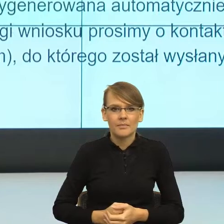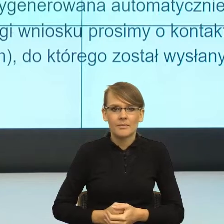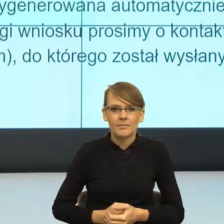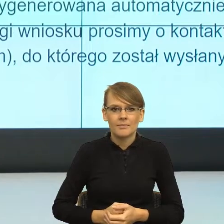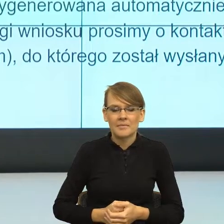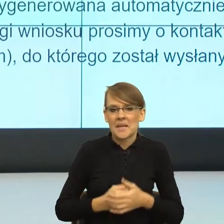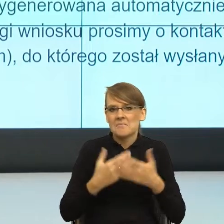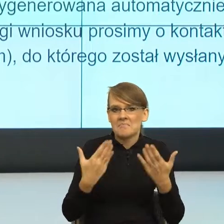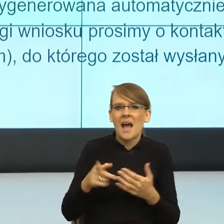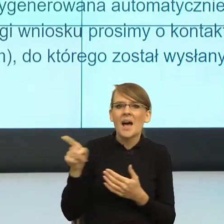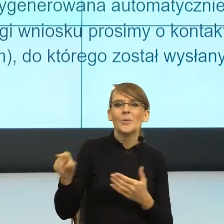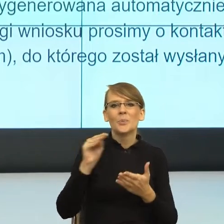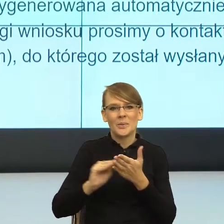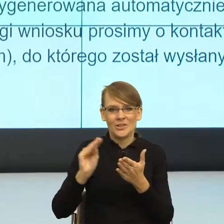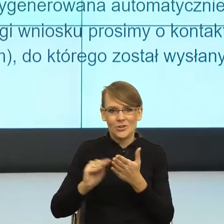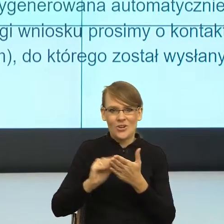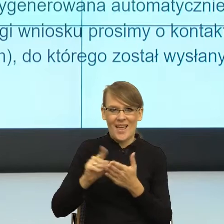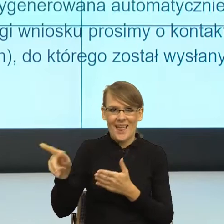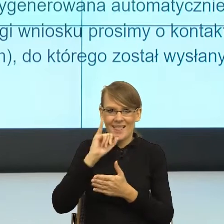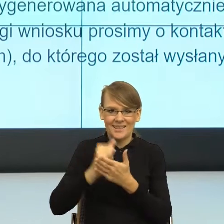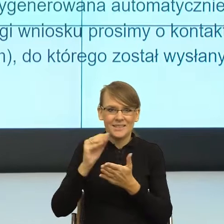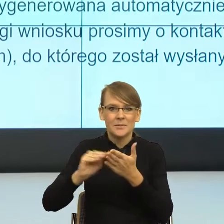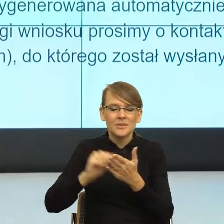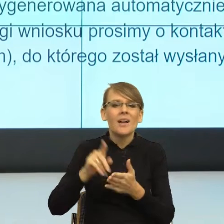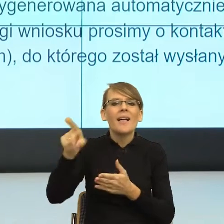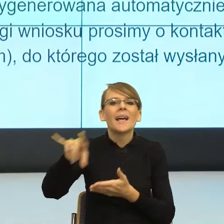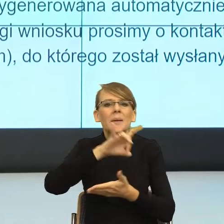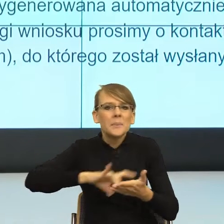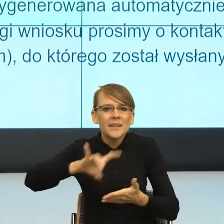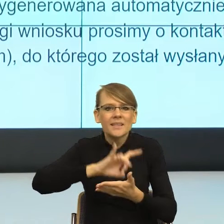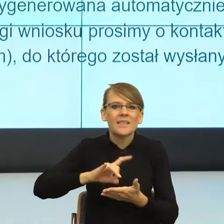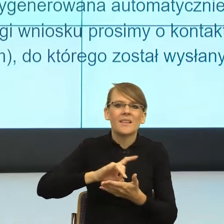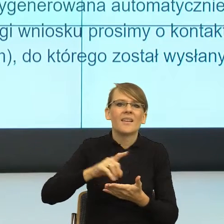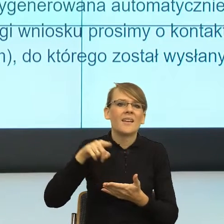gminnego organu właściwego i podkategorie w jednym zdaniu nie